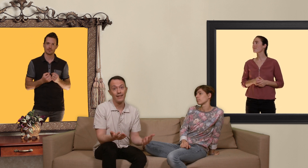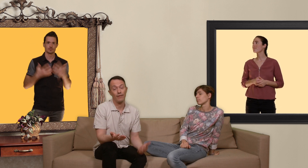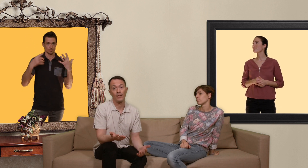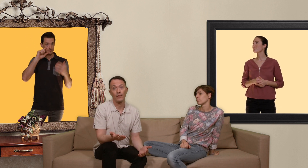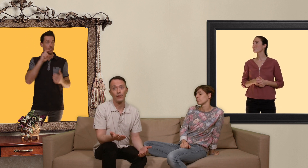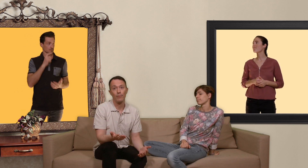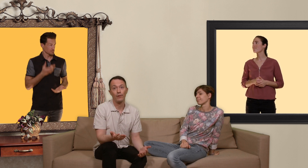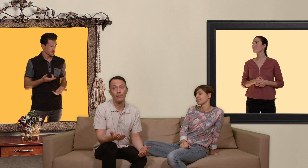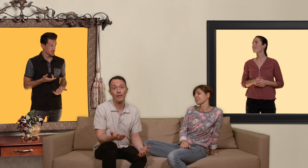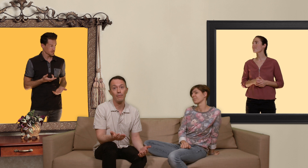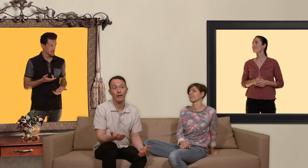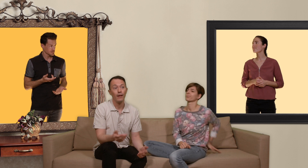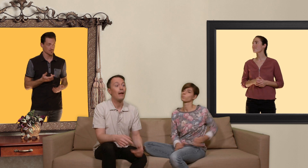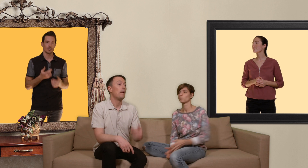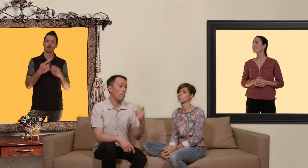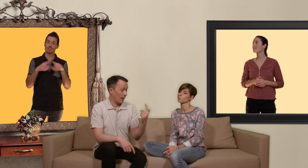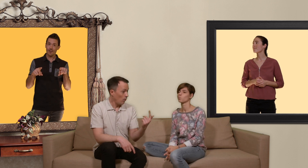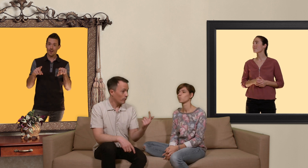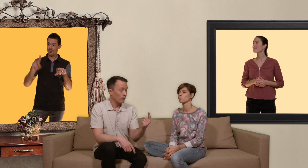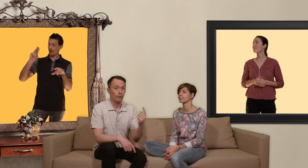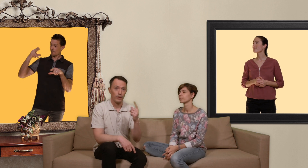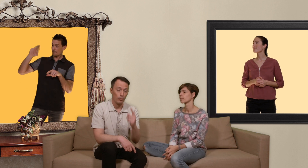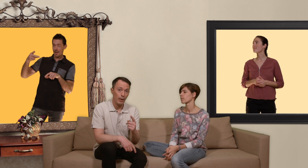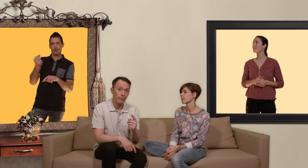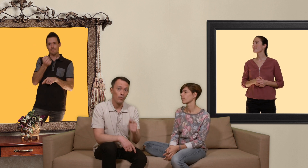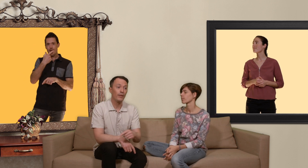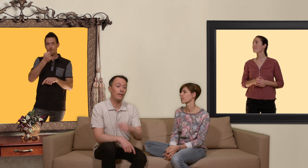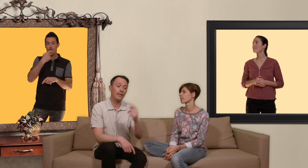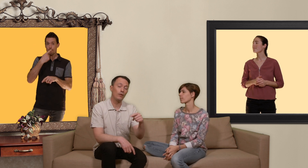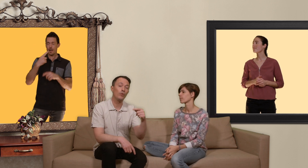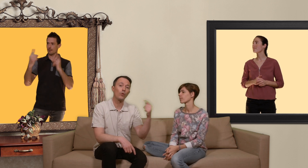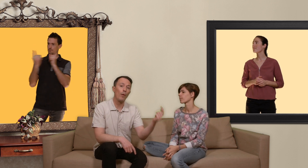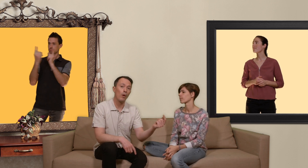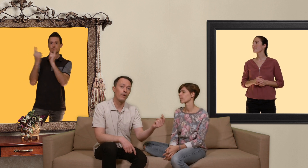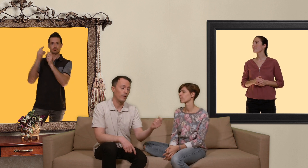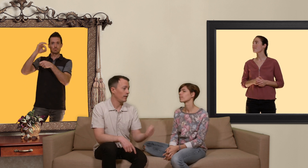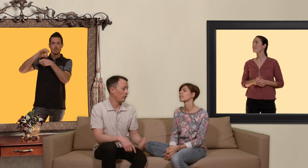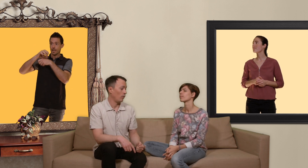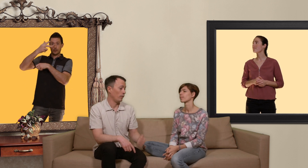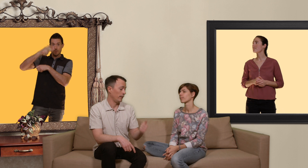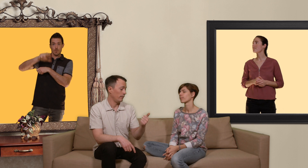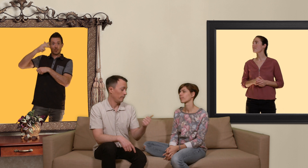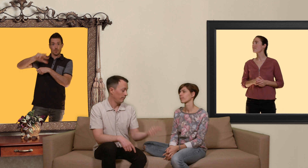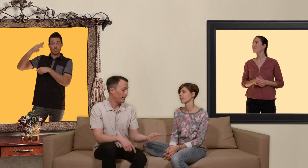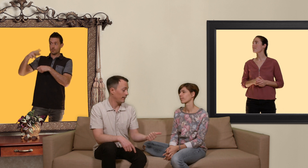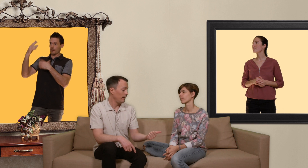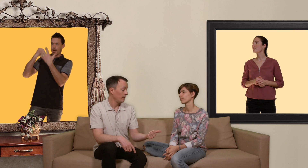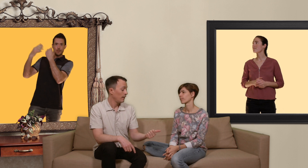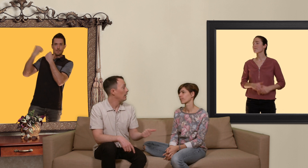d'infections sexuellement transmissibles par contre quand on est sous PrEP on est dépisté tous les trois mois ça veut dire que on est détectée et le